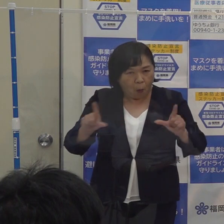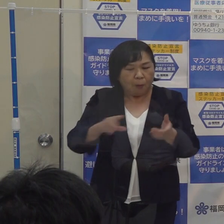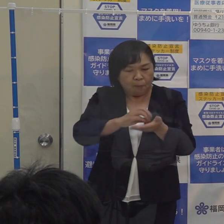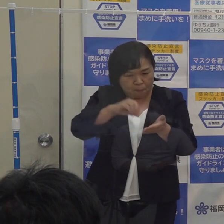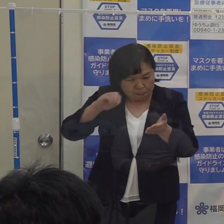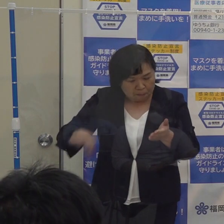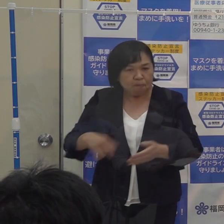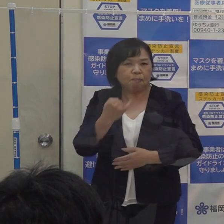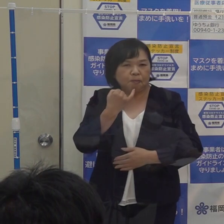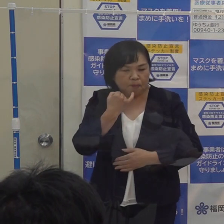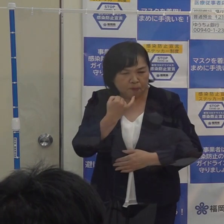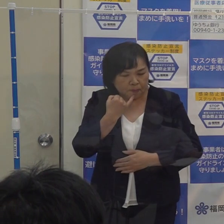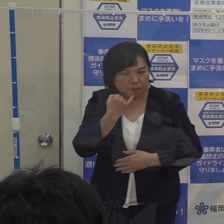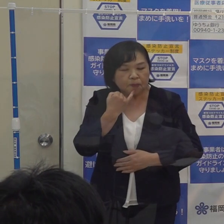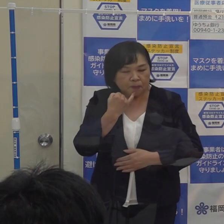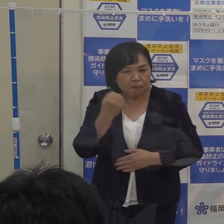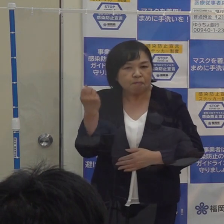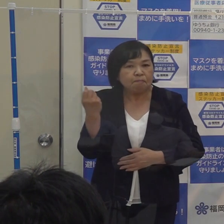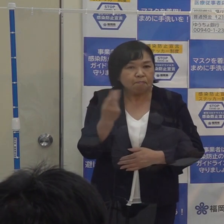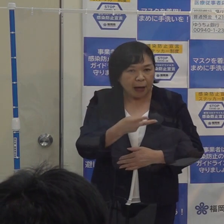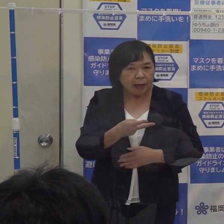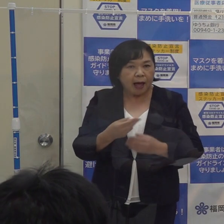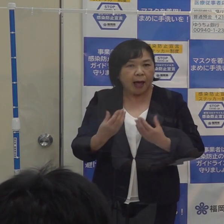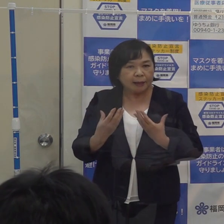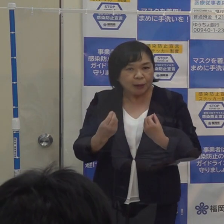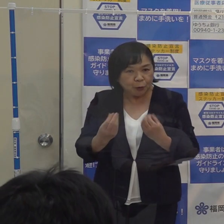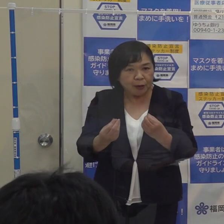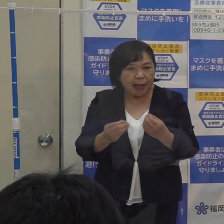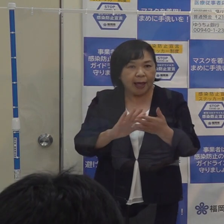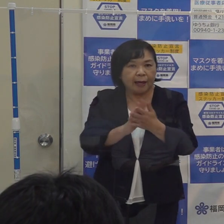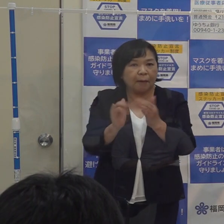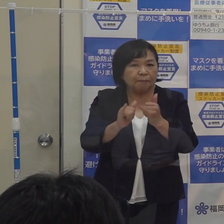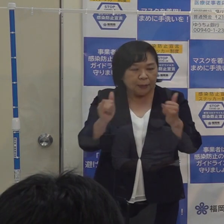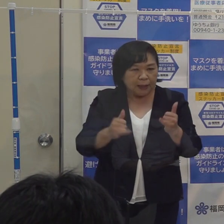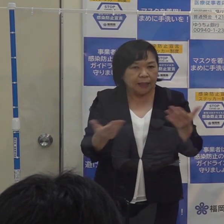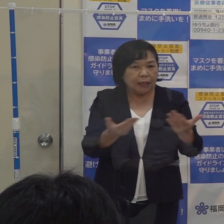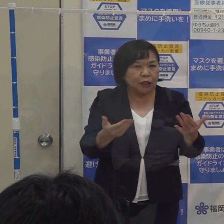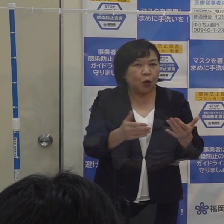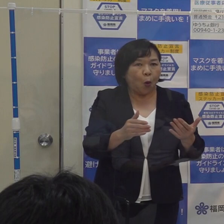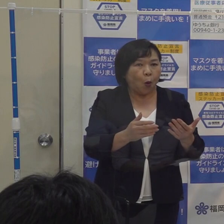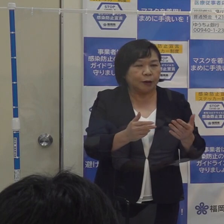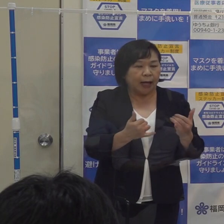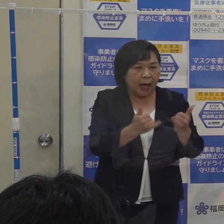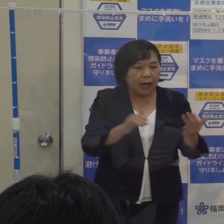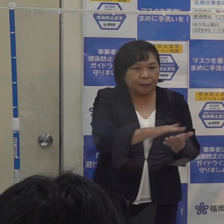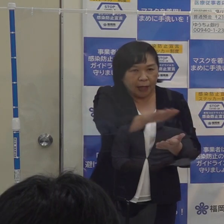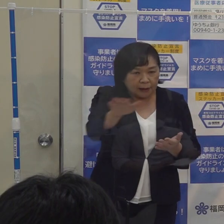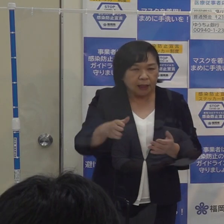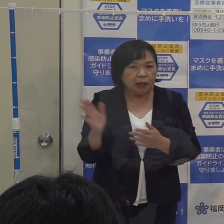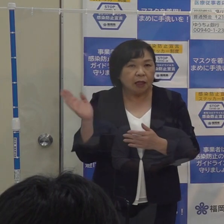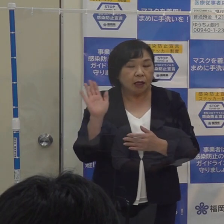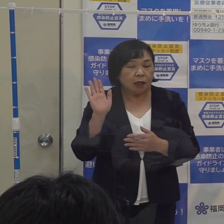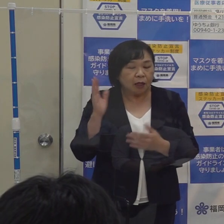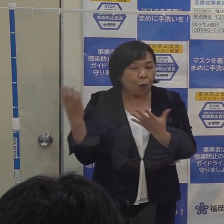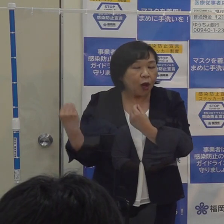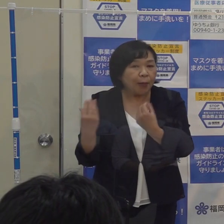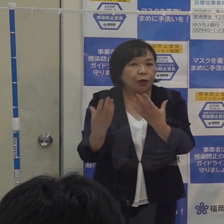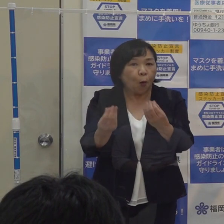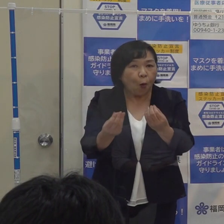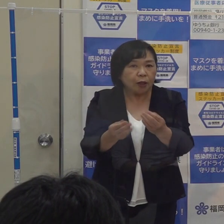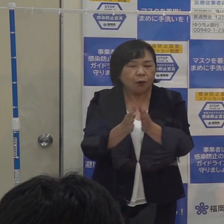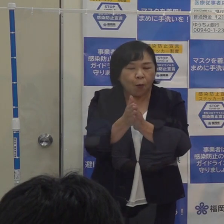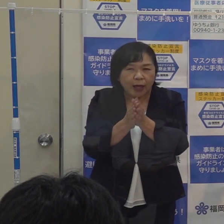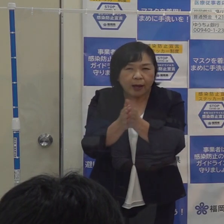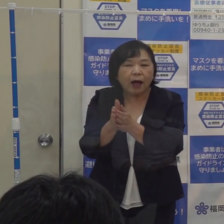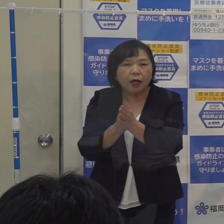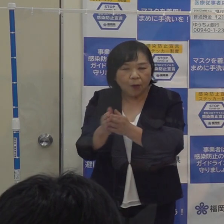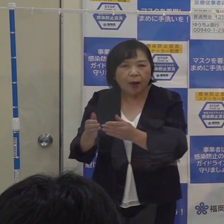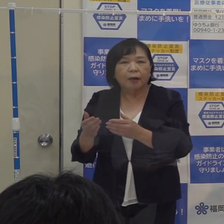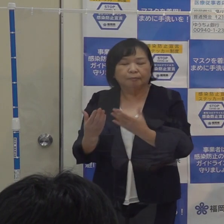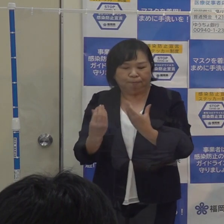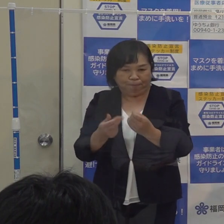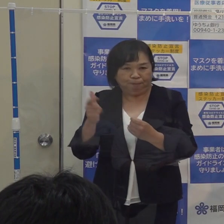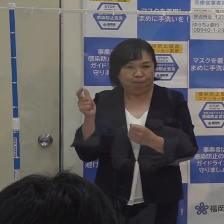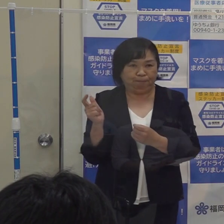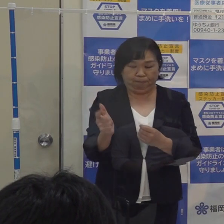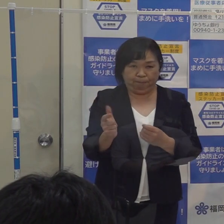そして引き続き県民の皆さん 事業者の皆さんにはこれまでお願いしていた要請 これを引き続き続けていくこと